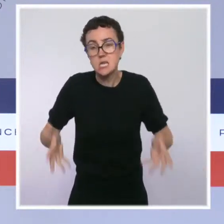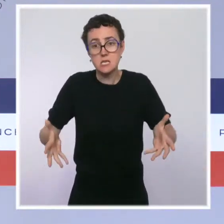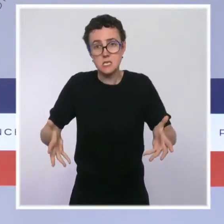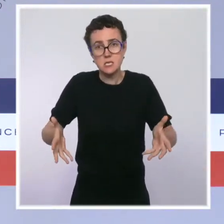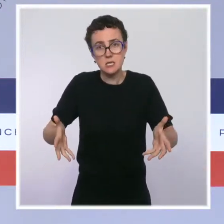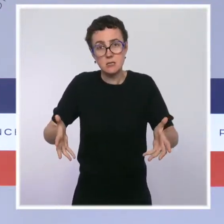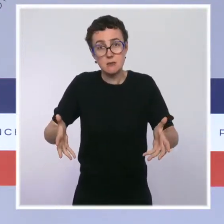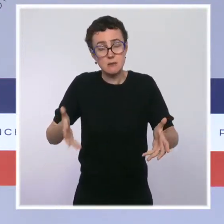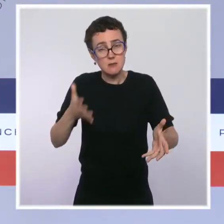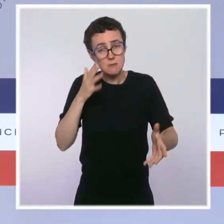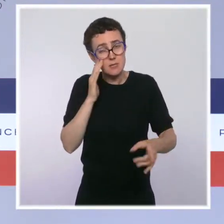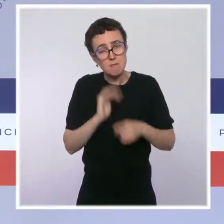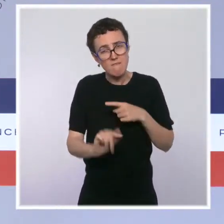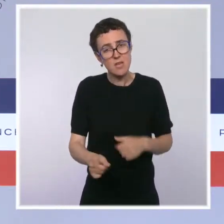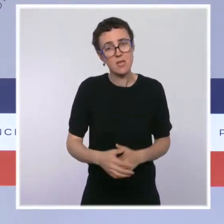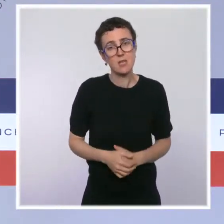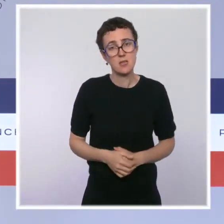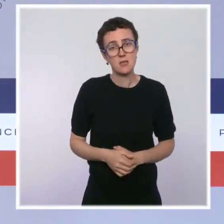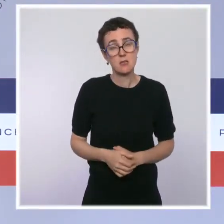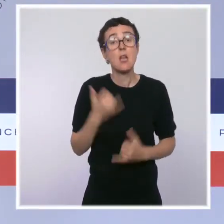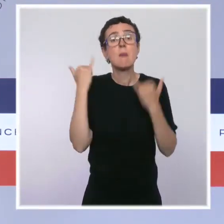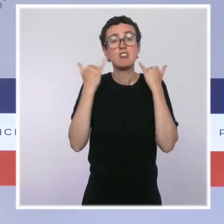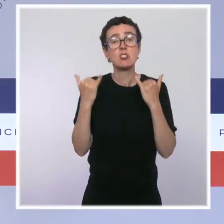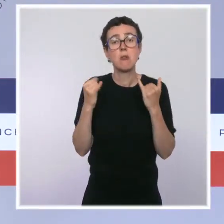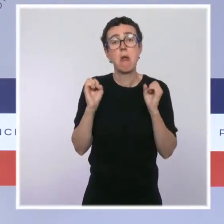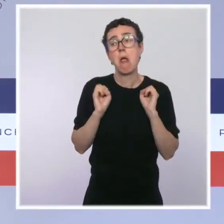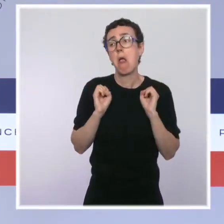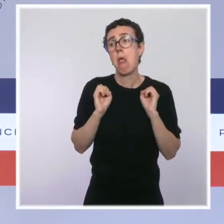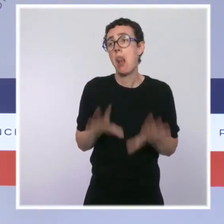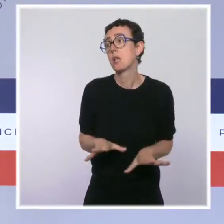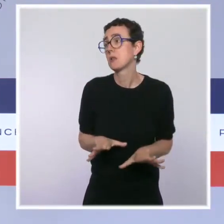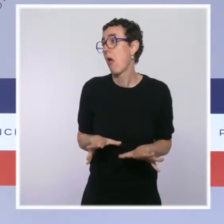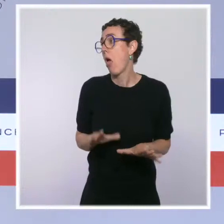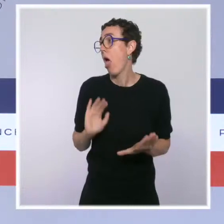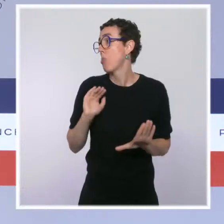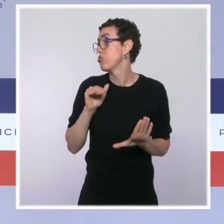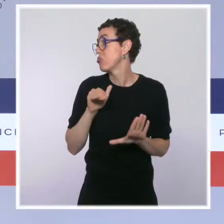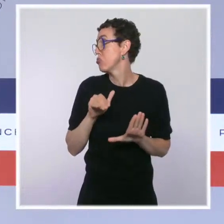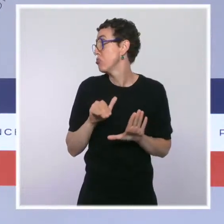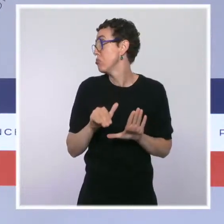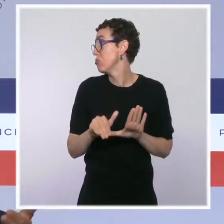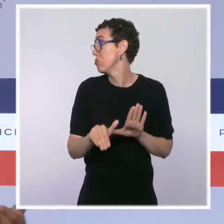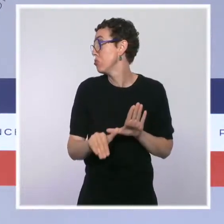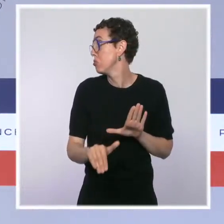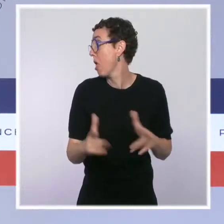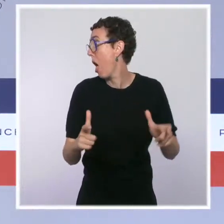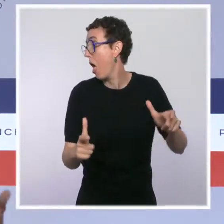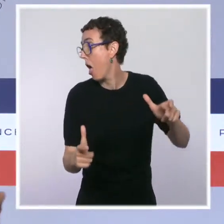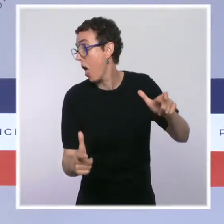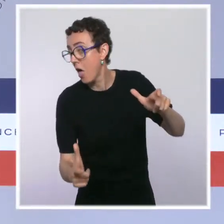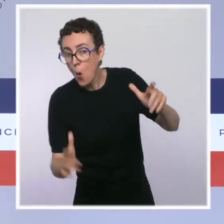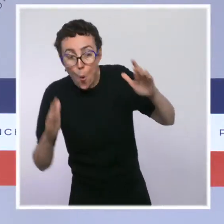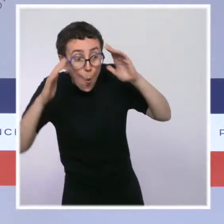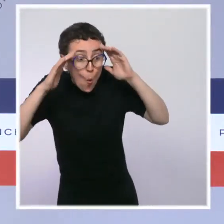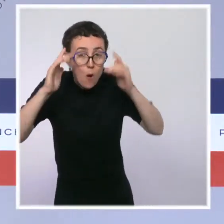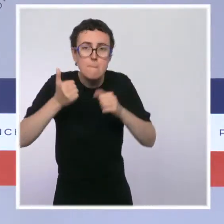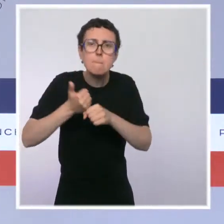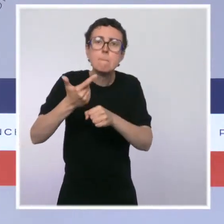on aurait probablement dû dépenser deux ou trois fois plus dans les années à venir par ce qu'on appelle des dépenses passives pour des personnes qui se seraient retrouvées par millions au chômage